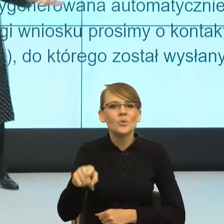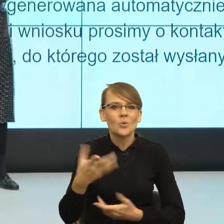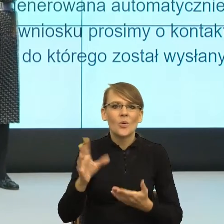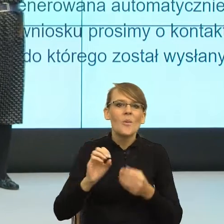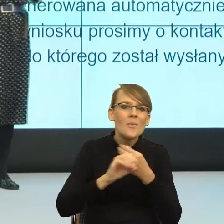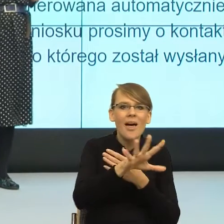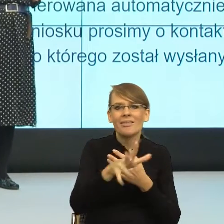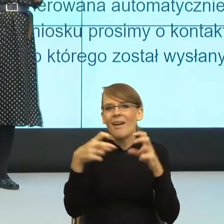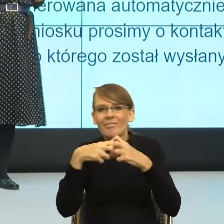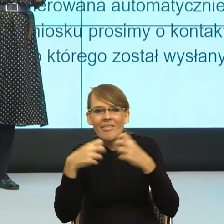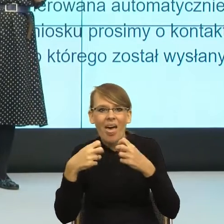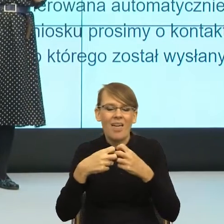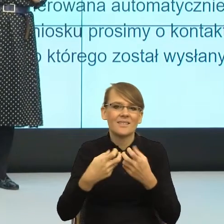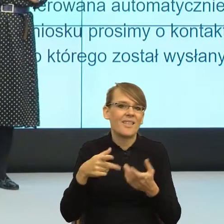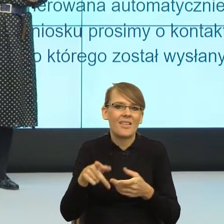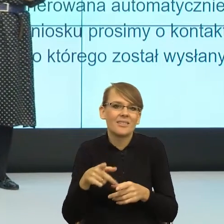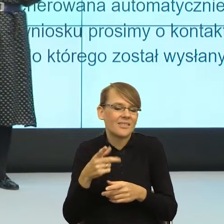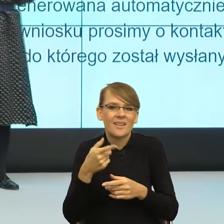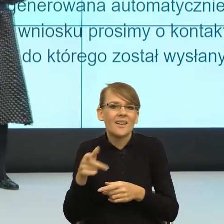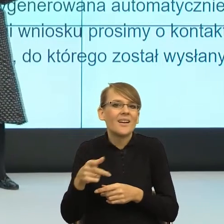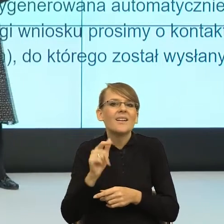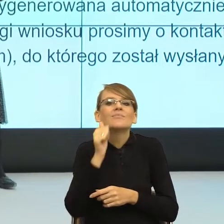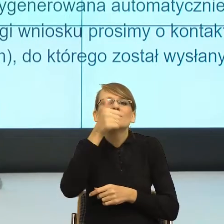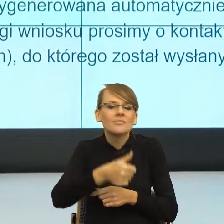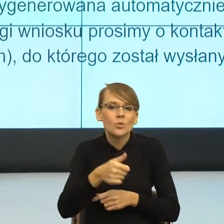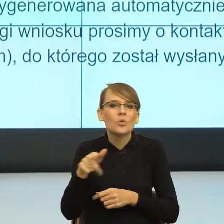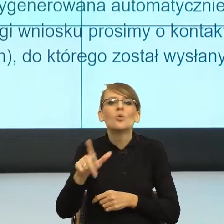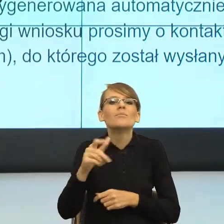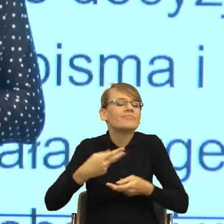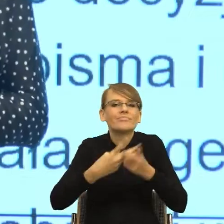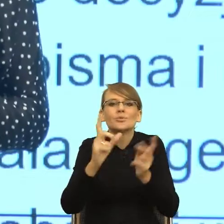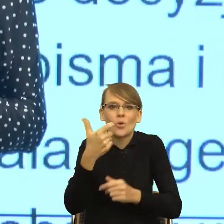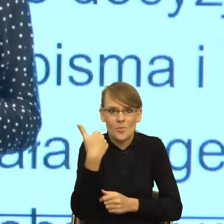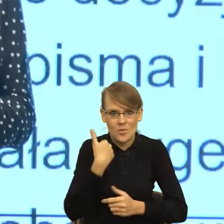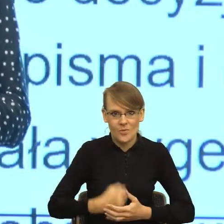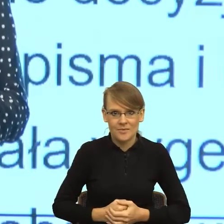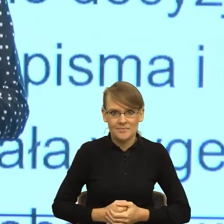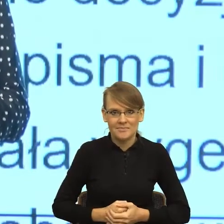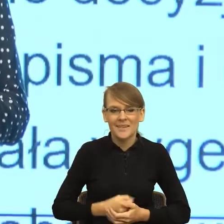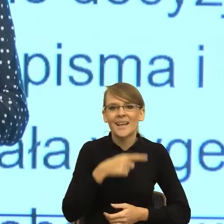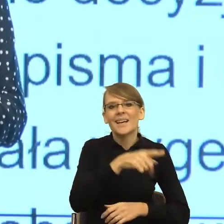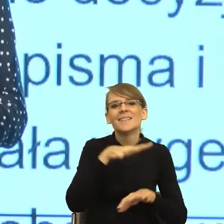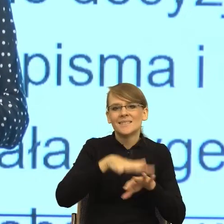ale też w mediach codziennych dnia następnego. Mianowicie co zrobił system? System zaczął obśmiewać.